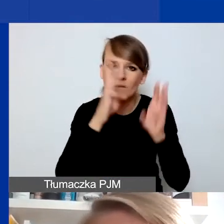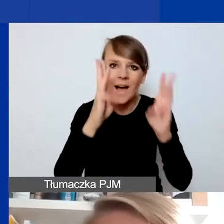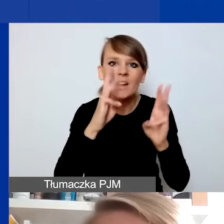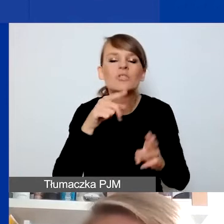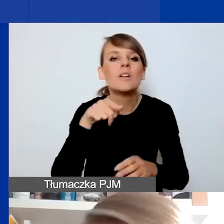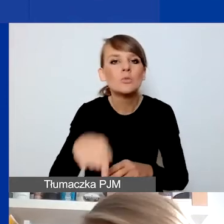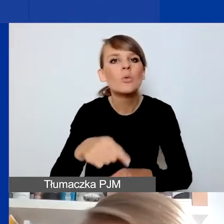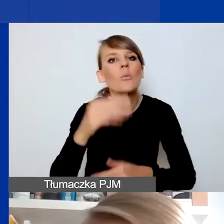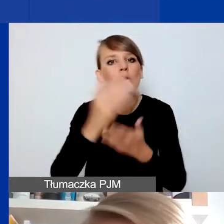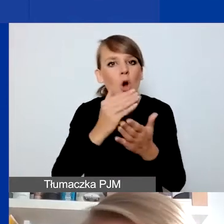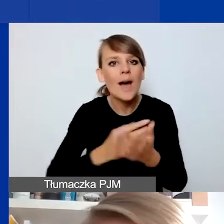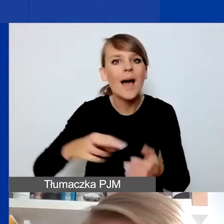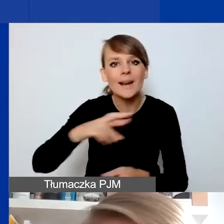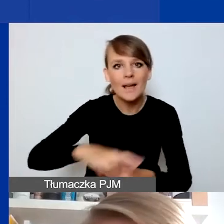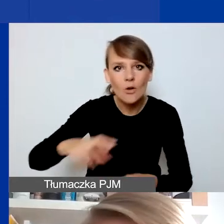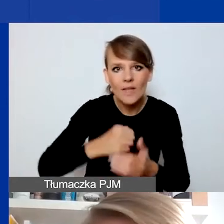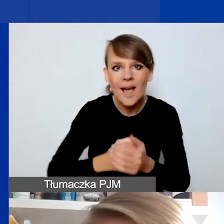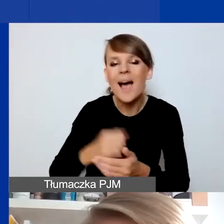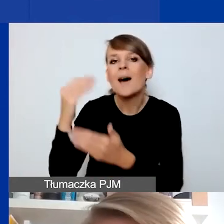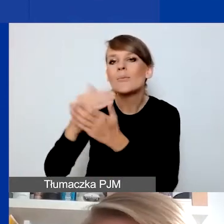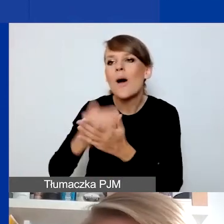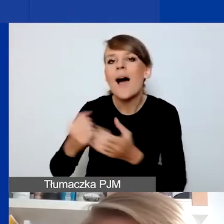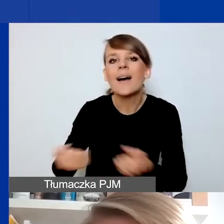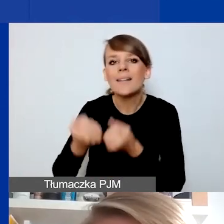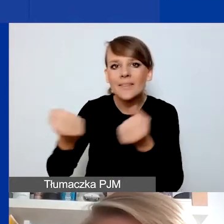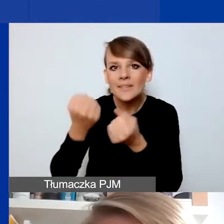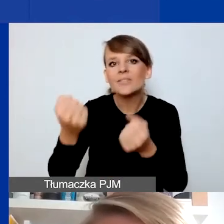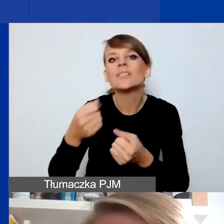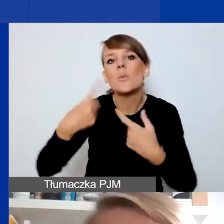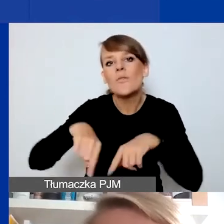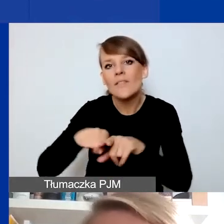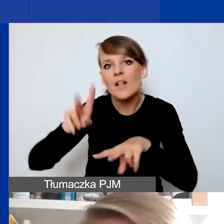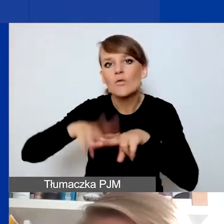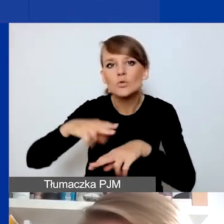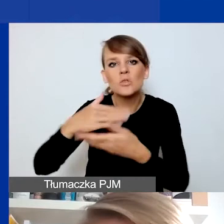w przeciwieństwie do programu Aktywni Obywatele Fundusz Krajowy, który tego wyłączenia nie miał.